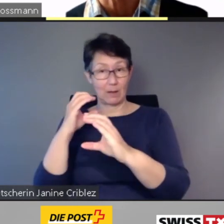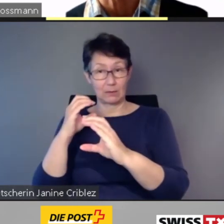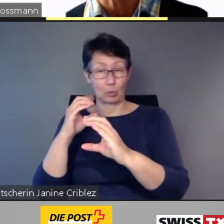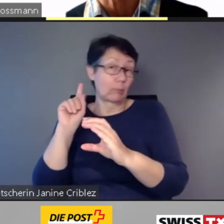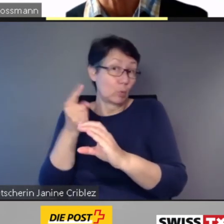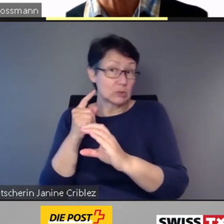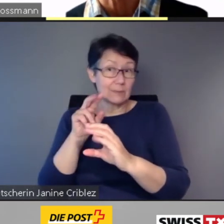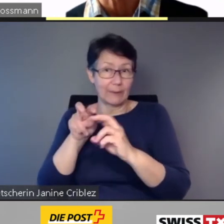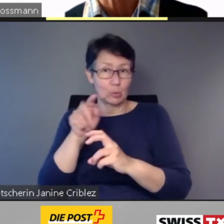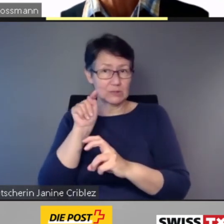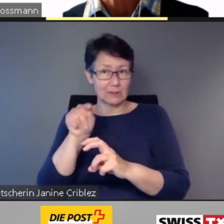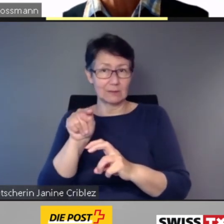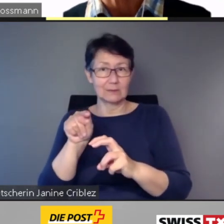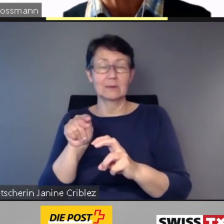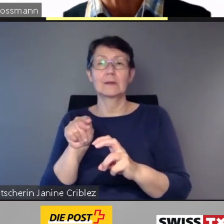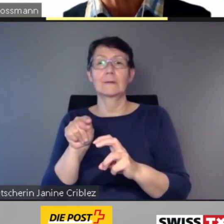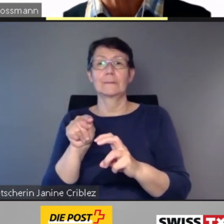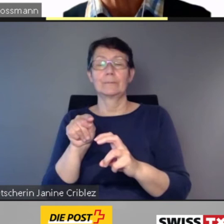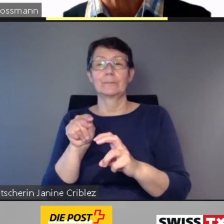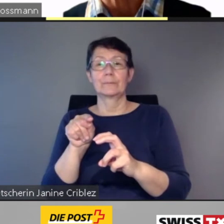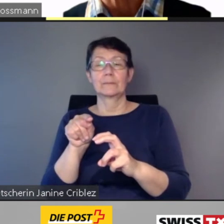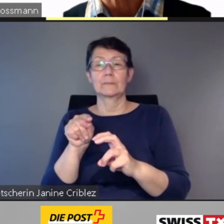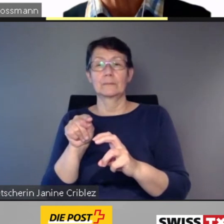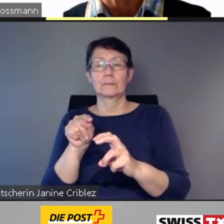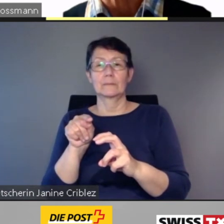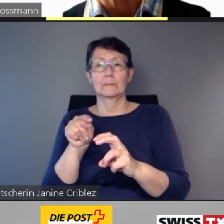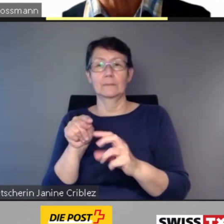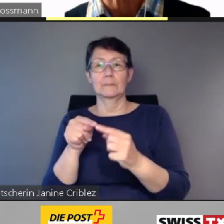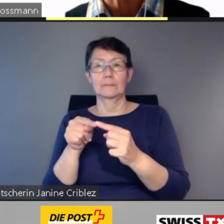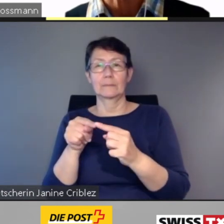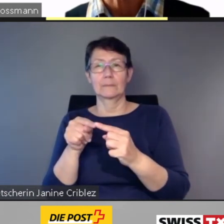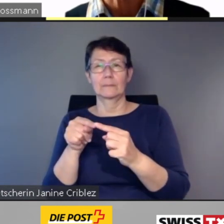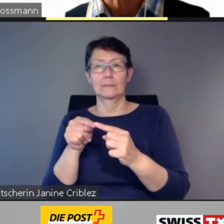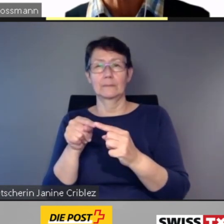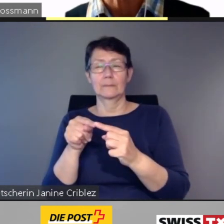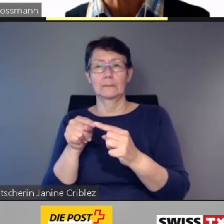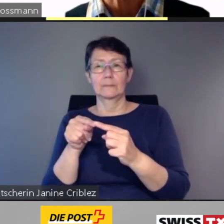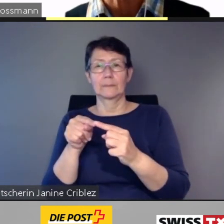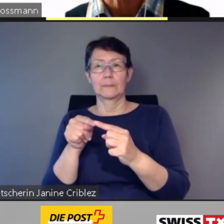* Tonunterbruch * ... die digitale ... geschaffen.